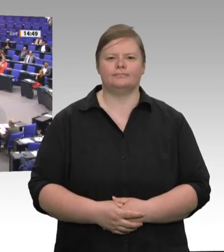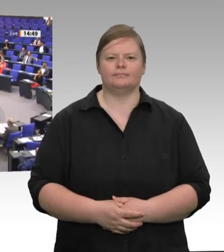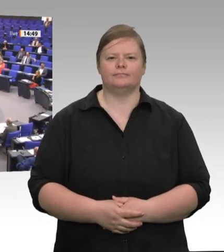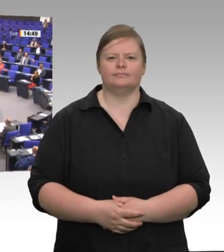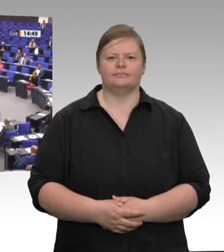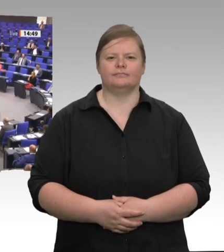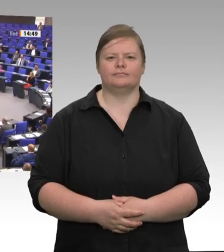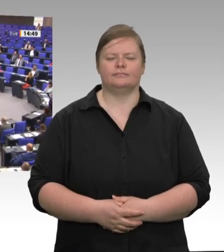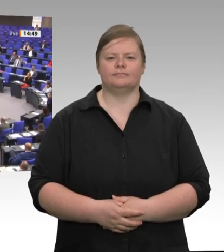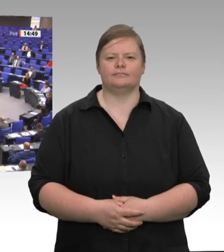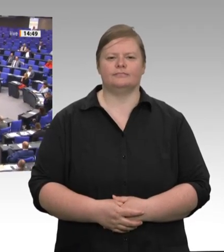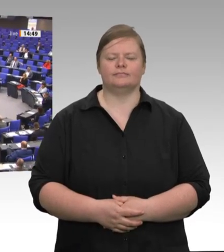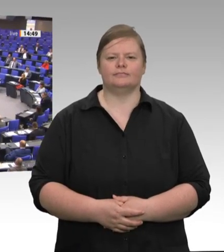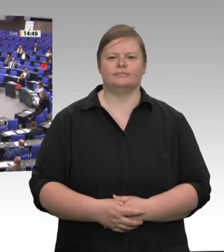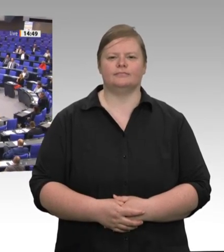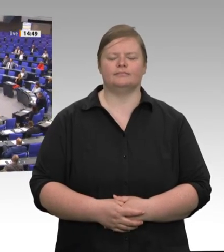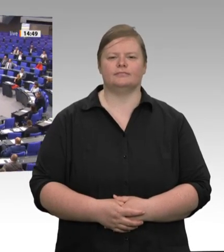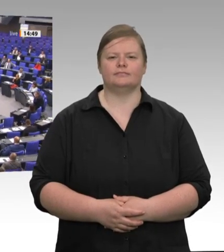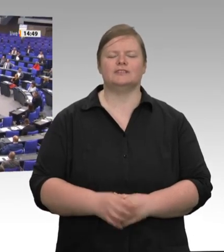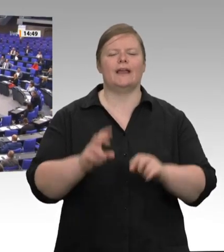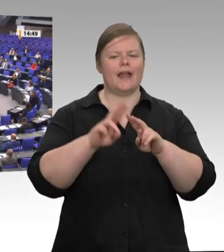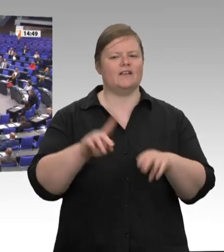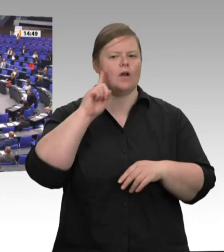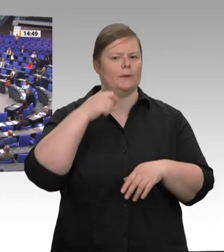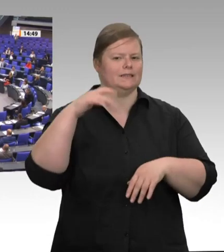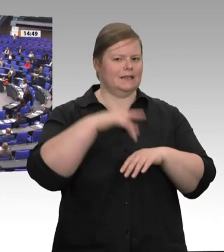Das Schweinesystem in der Fleischindustrie ist seit Jahren bekannt. Es beutet Mensch